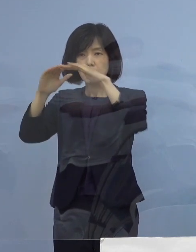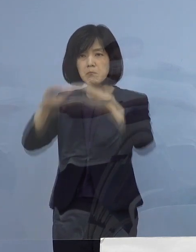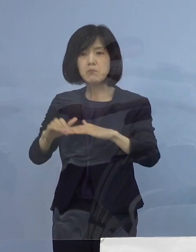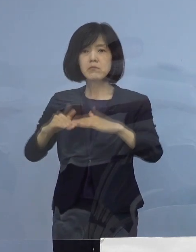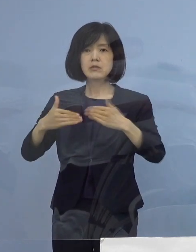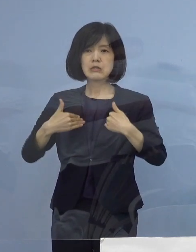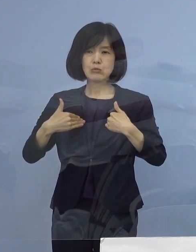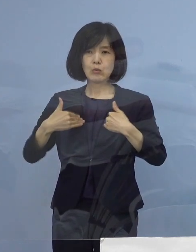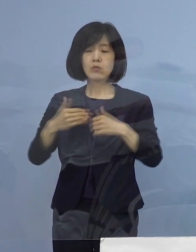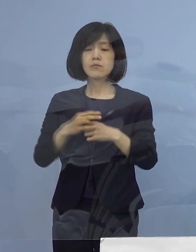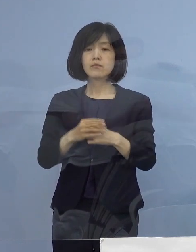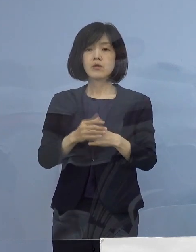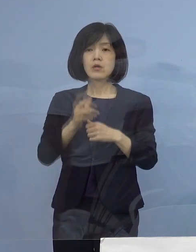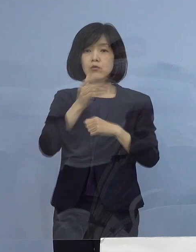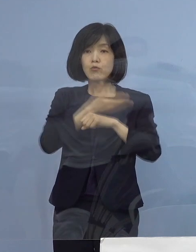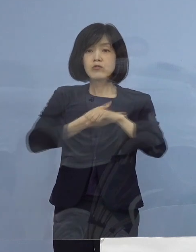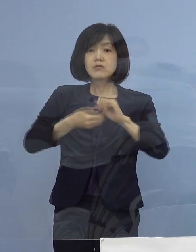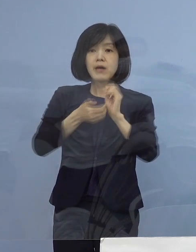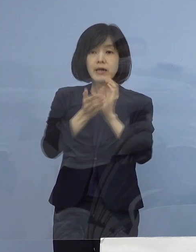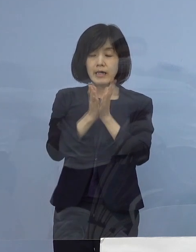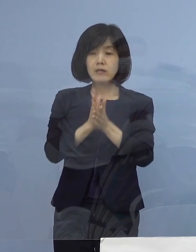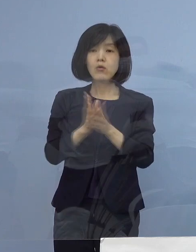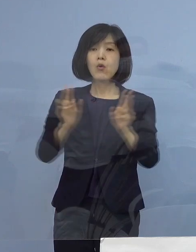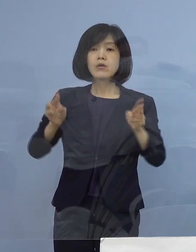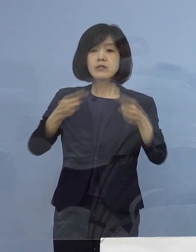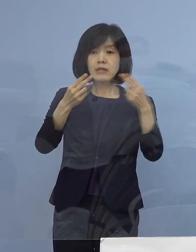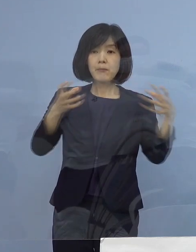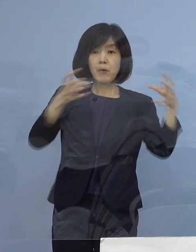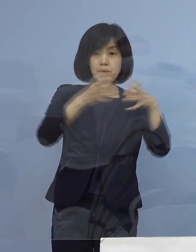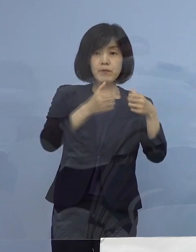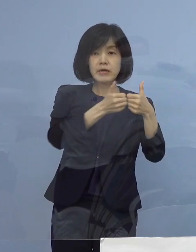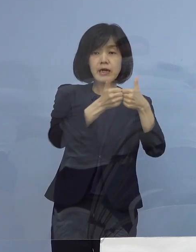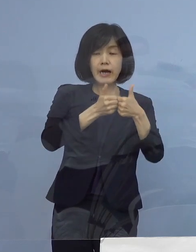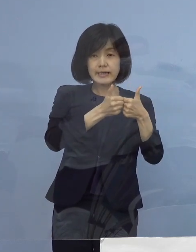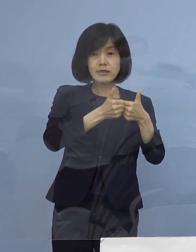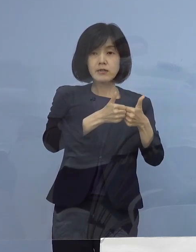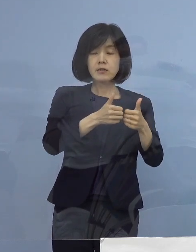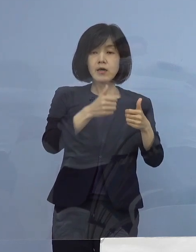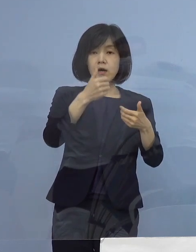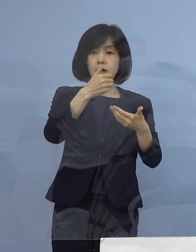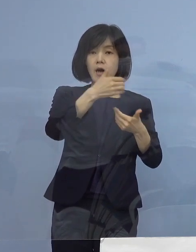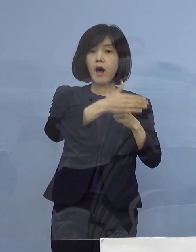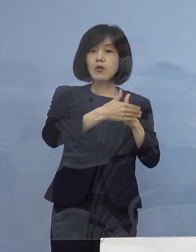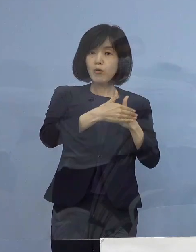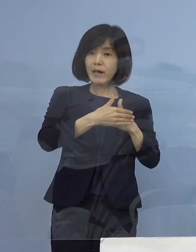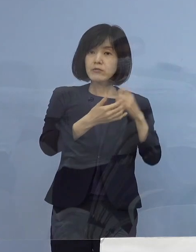本県の専門家会議委員の皆様方からの アドバイス、ご意見も踏まえまして